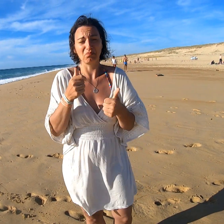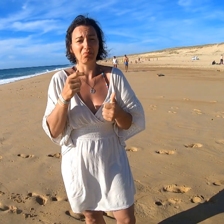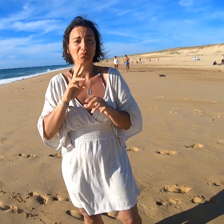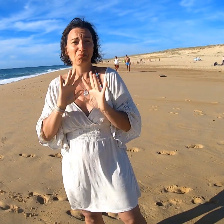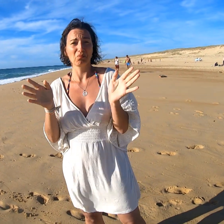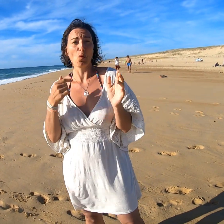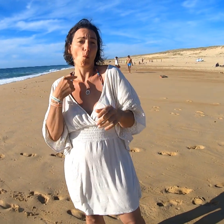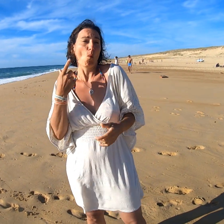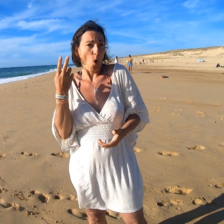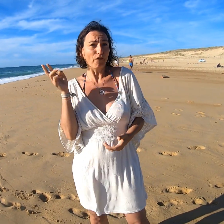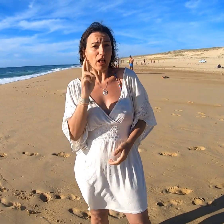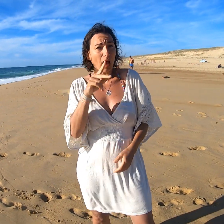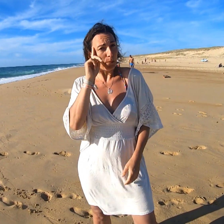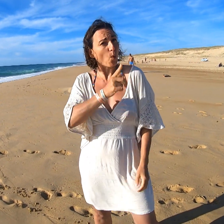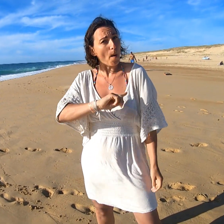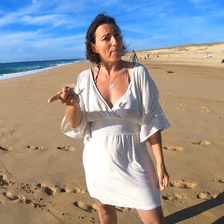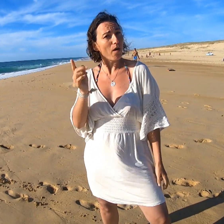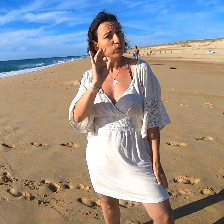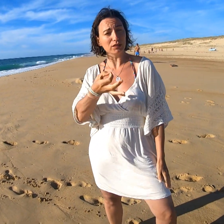Donc revenir, eh bien pourquoi pas ! Oui !